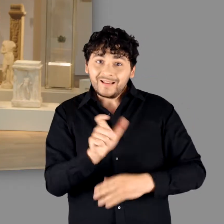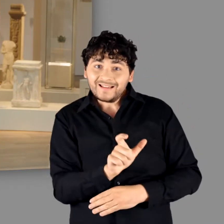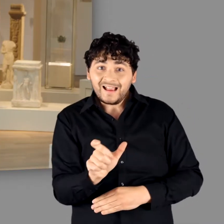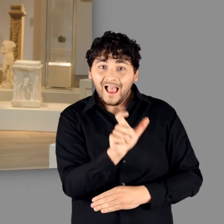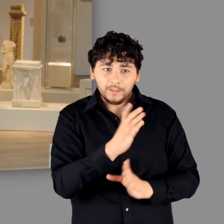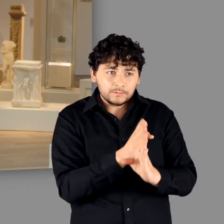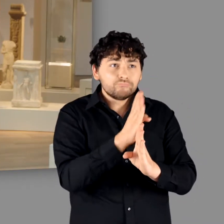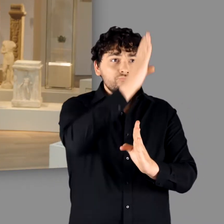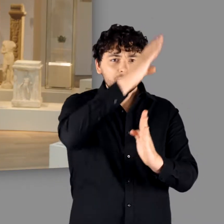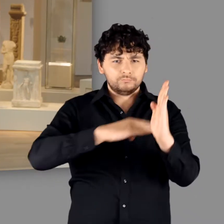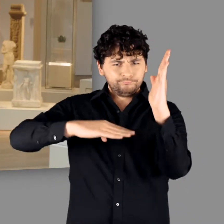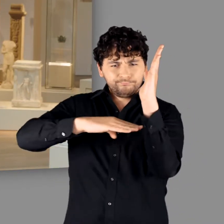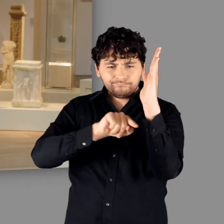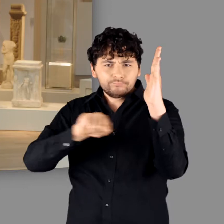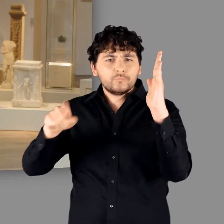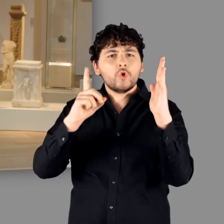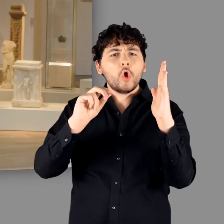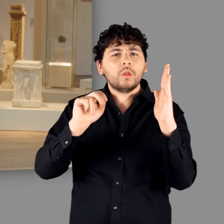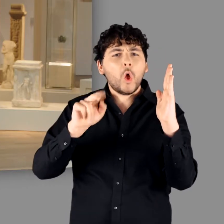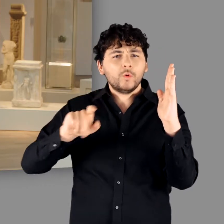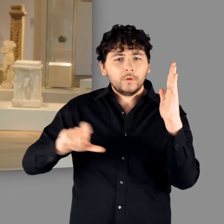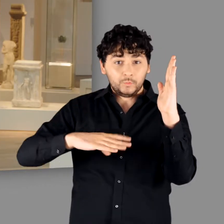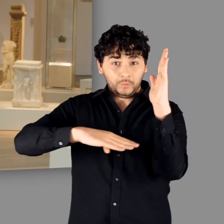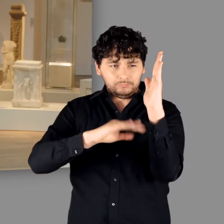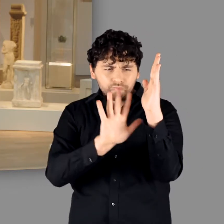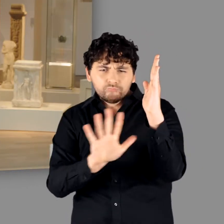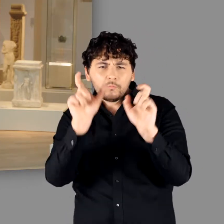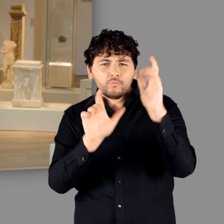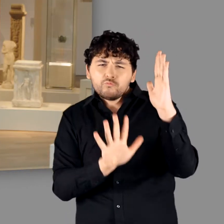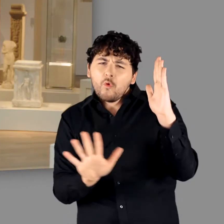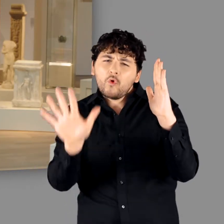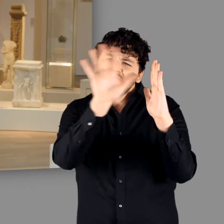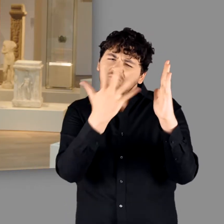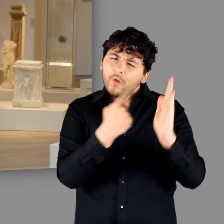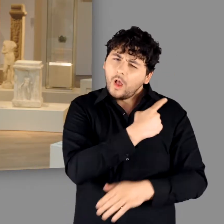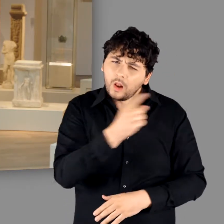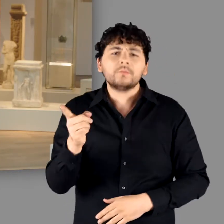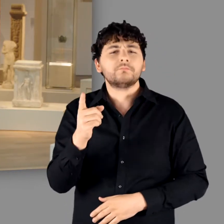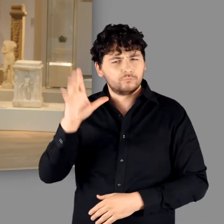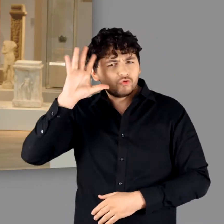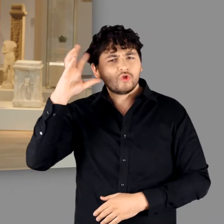die rechts des Rheins und nördlich der Donau siedelten. Worin bestand seine Absicht?